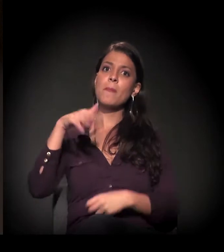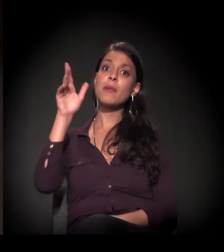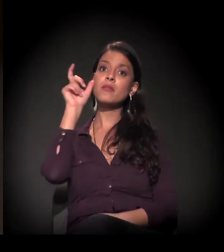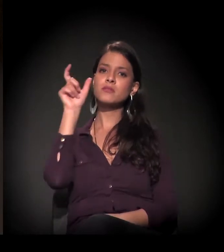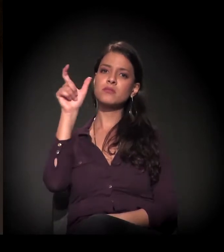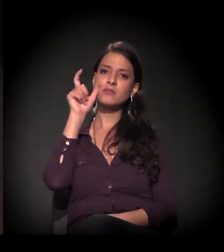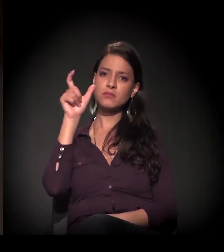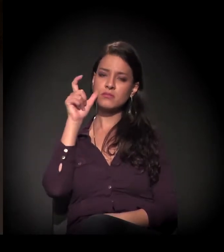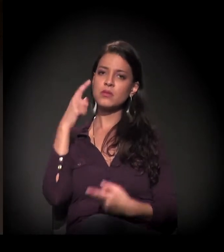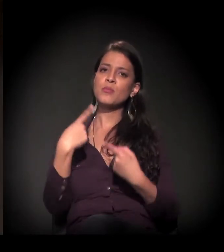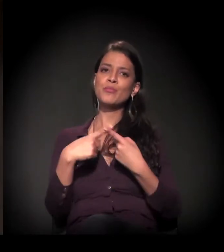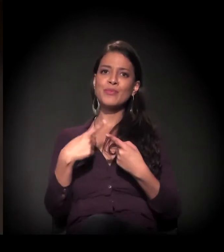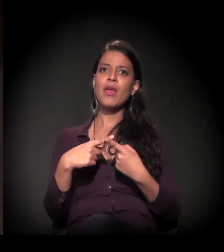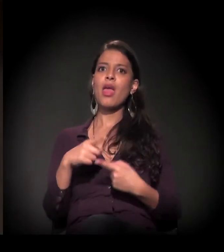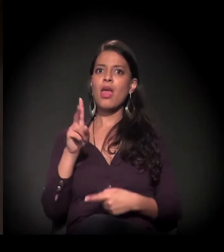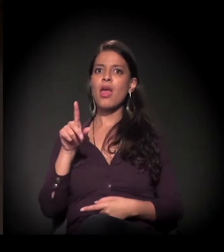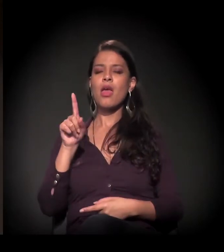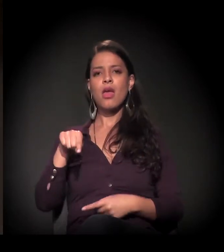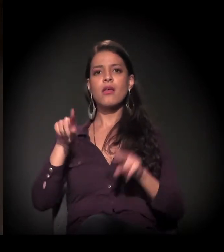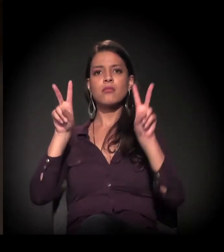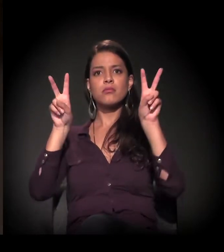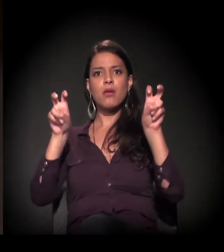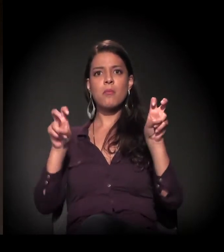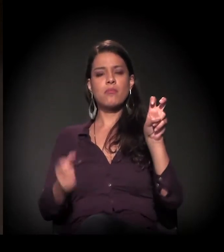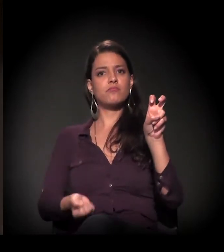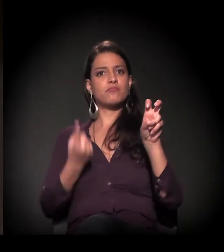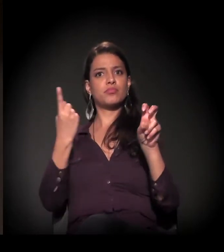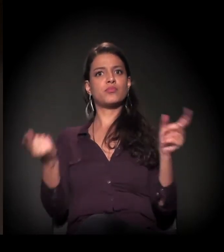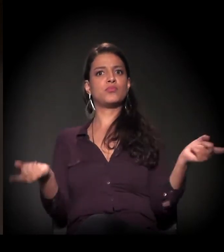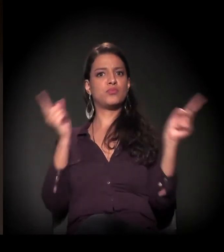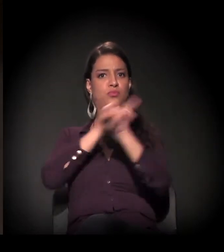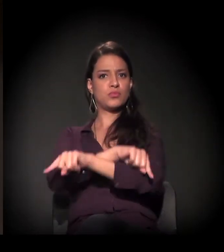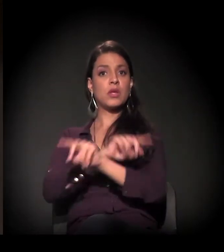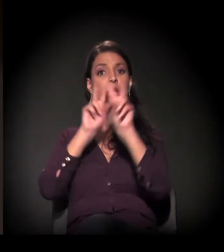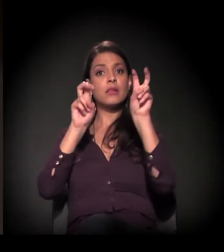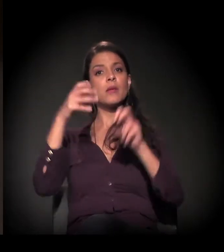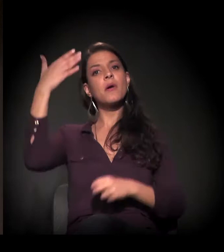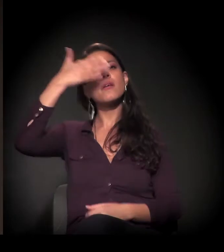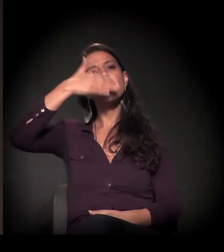justamente por ser um dos mais contraditórios. É Invisibilidades.